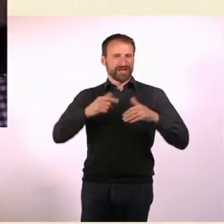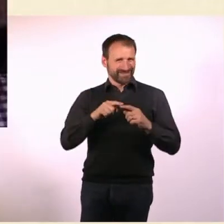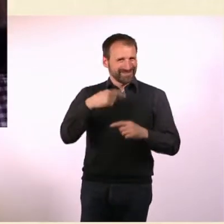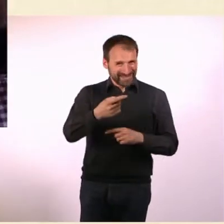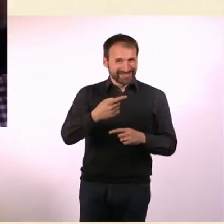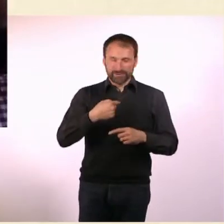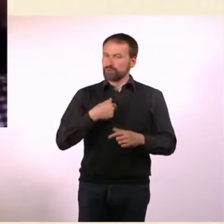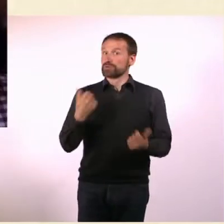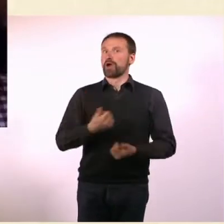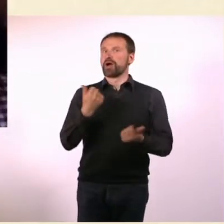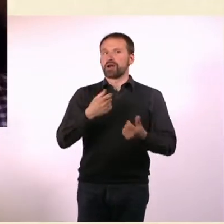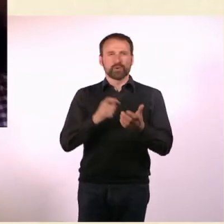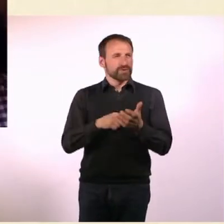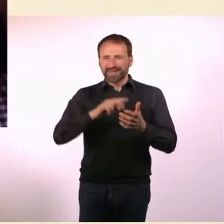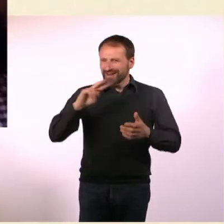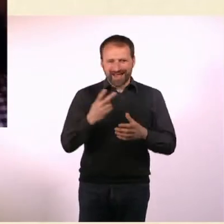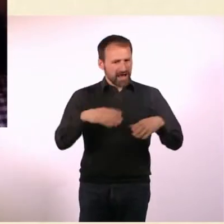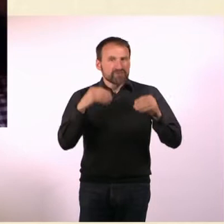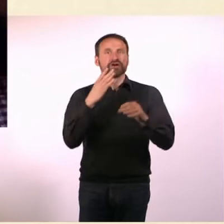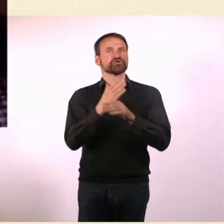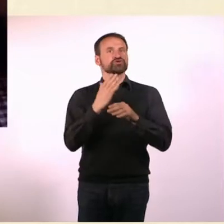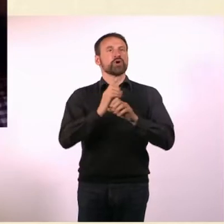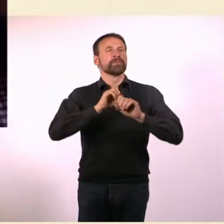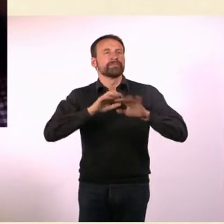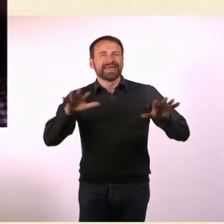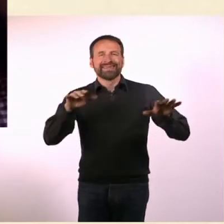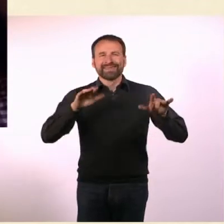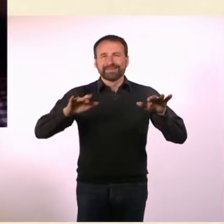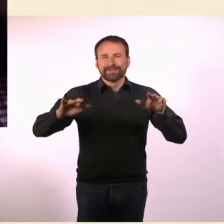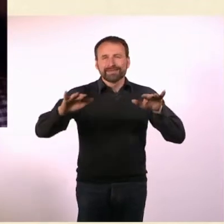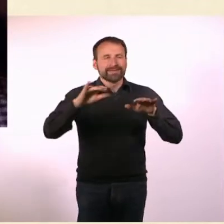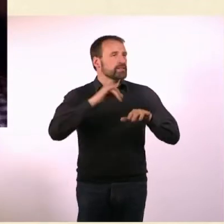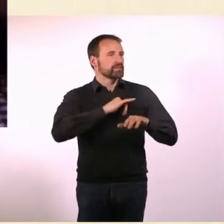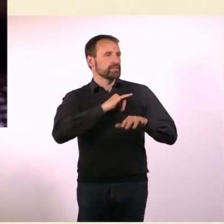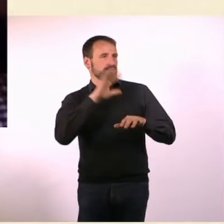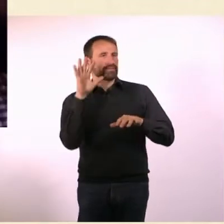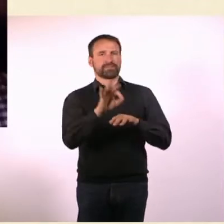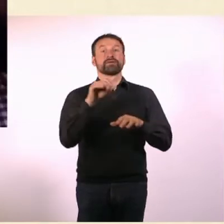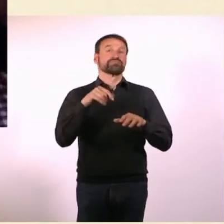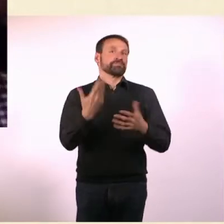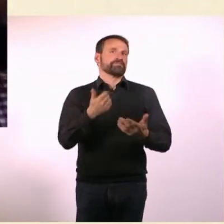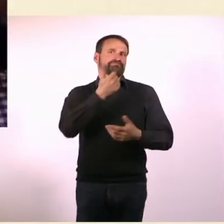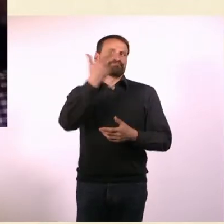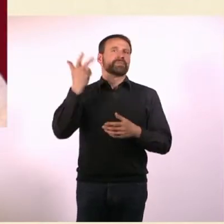Weil es ja Medien gibt, die durchs Internet schauen und nach sowas suchen. Die schauen sich häufig so Crowdfunding-Sachen an.